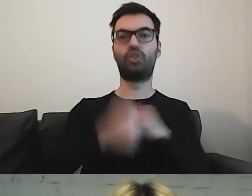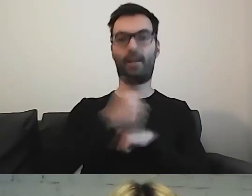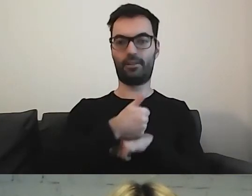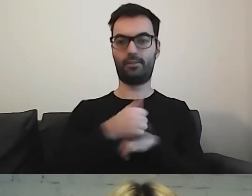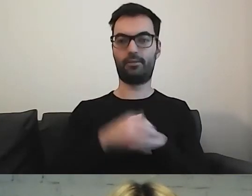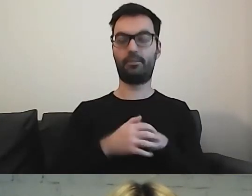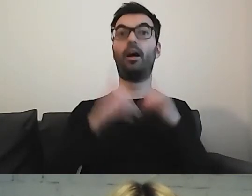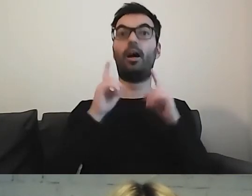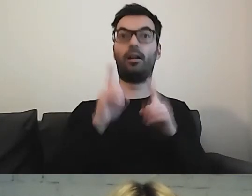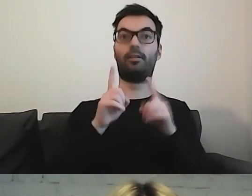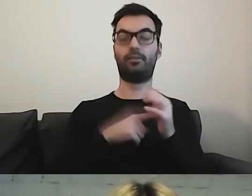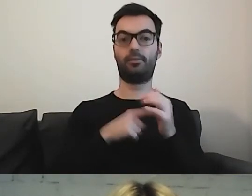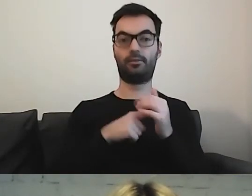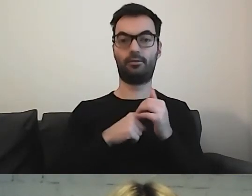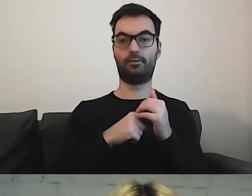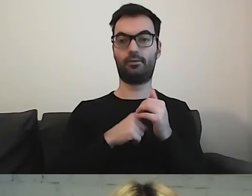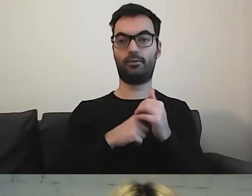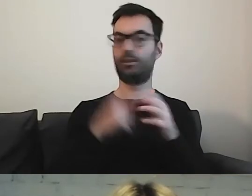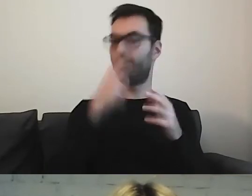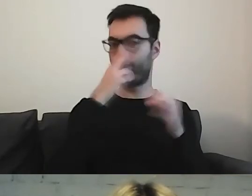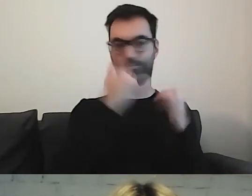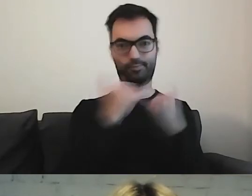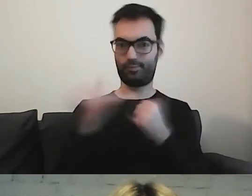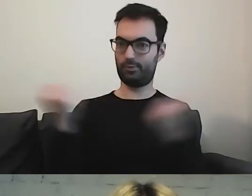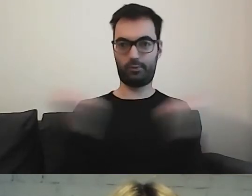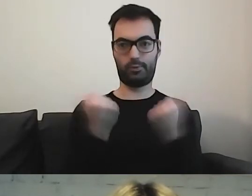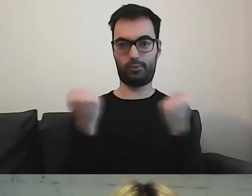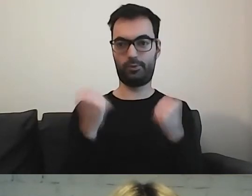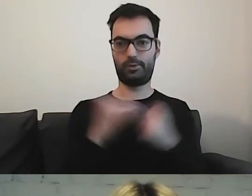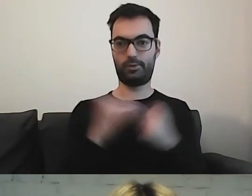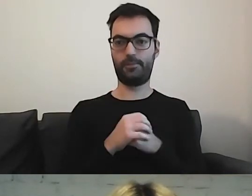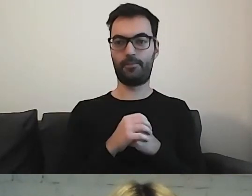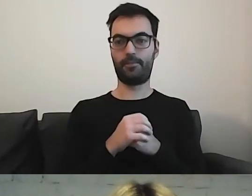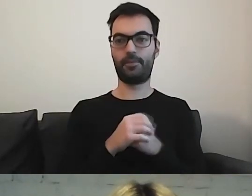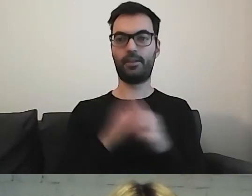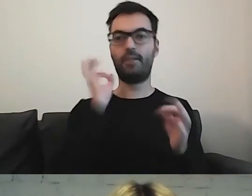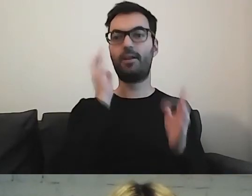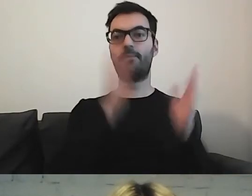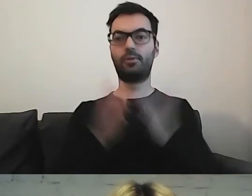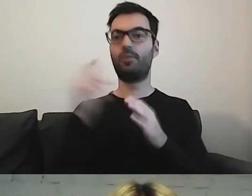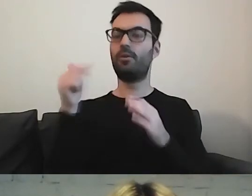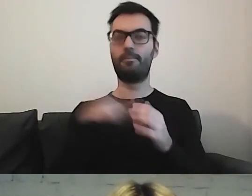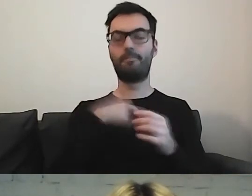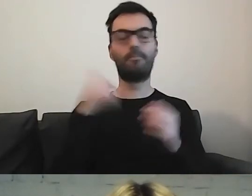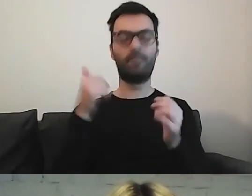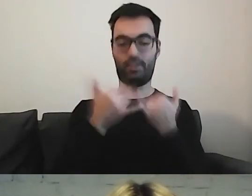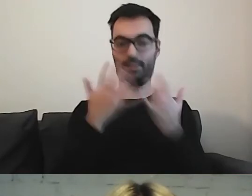Zobaczcie, jak bardzo to się różni. Przygotowanie informacji wymaga od nas konsekwencji